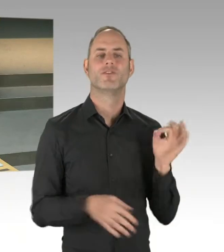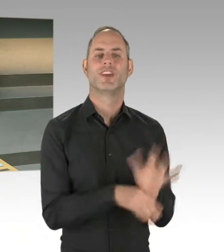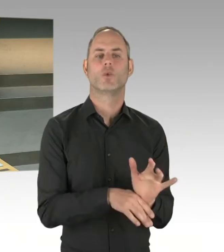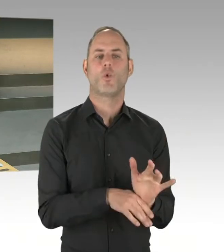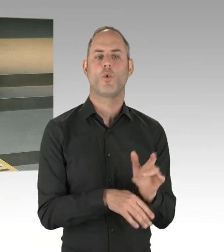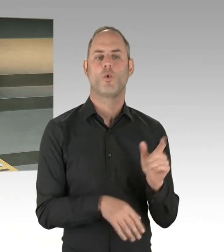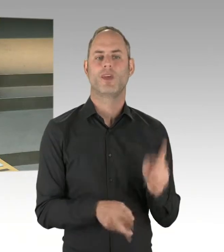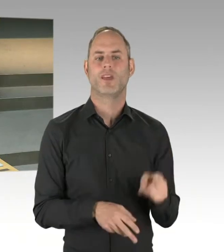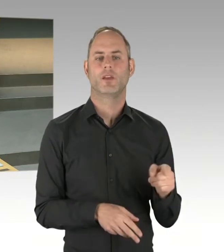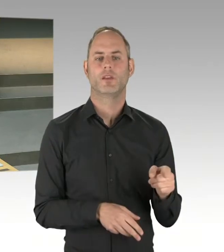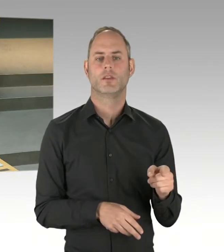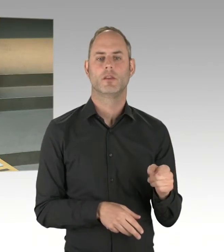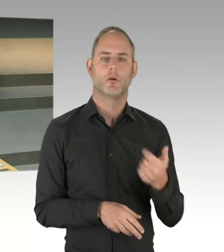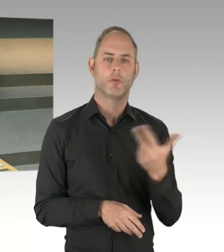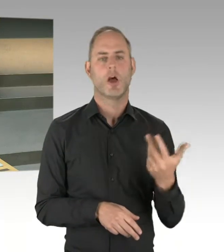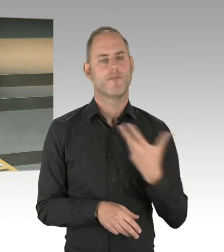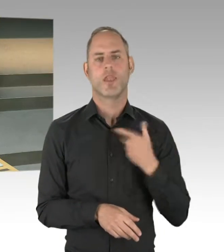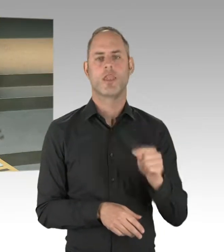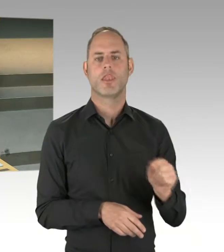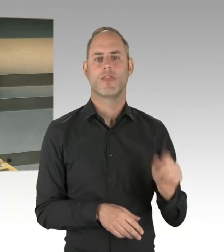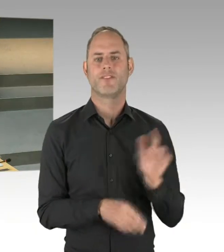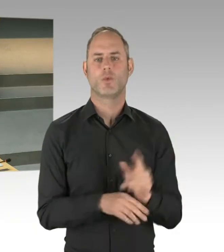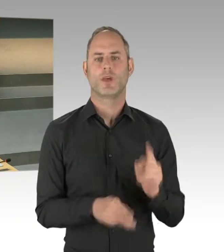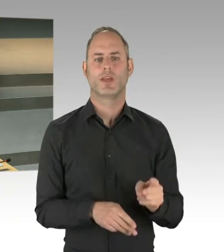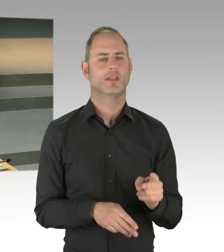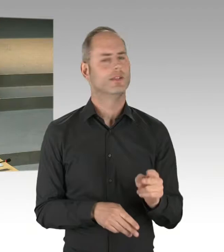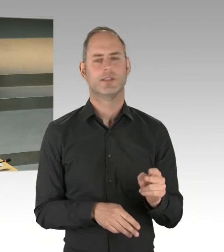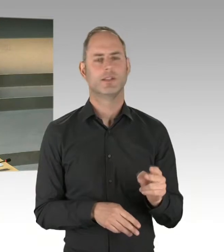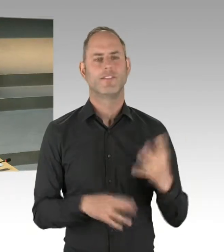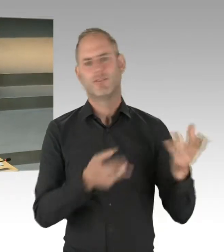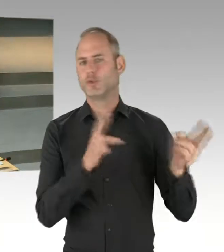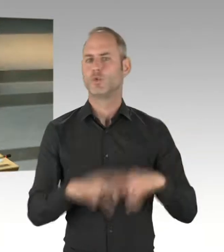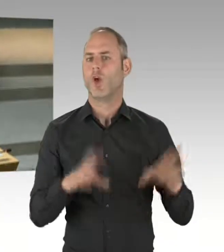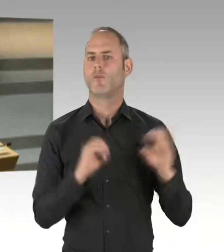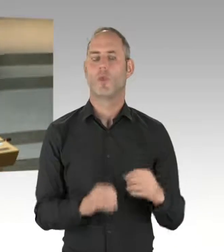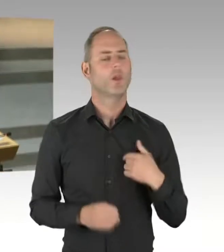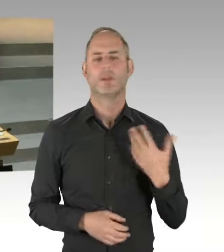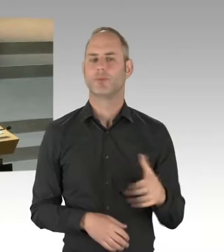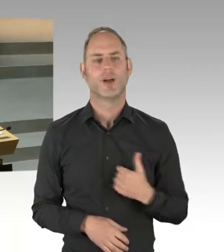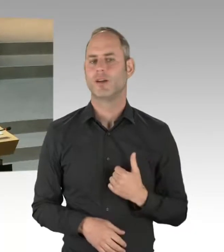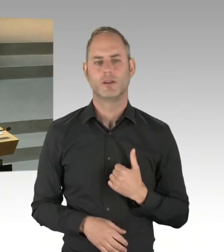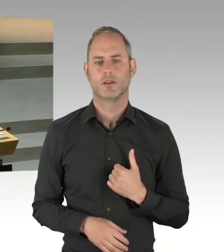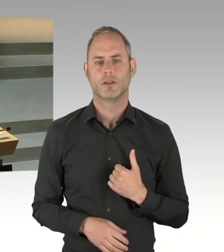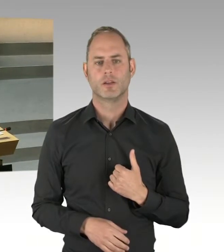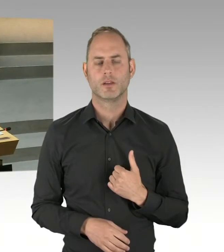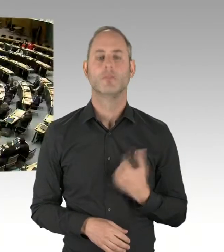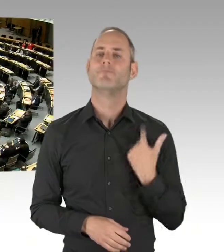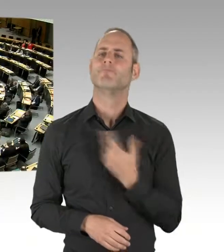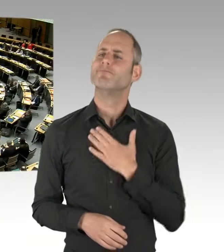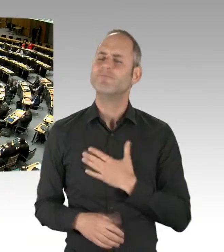den wir auch unterschreiben können. (Präsidium) Die zweite Nachfrage geht an Herrn Ubbelohde. Bitte schön, Sie haben das Wort.